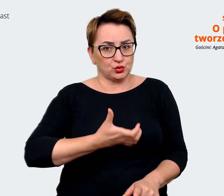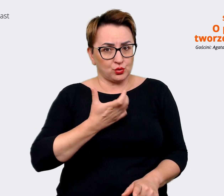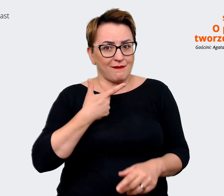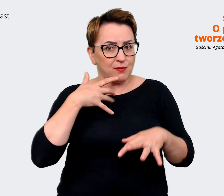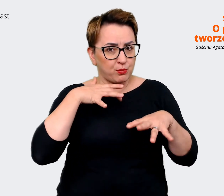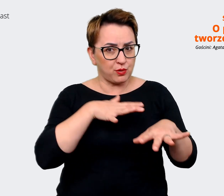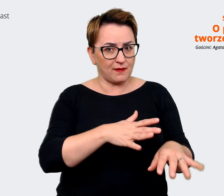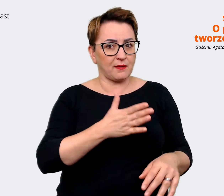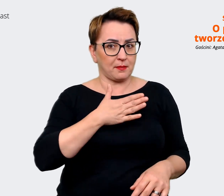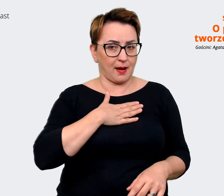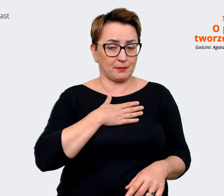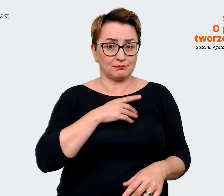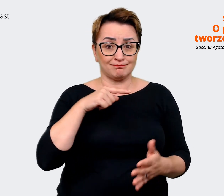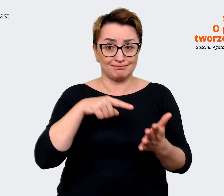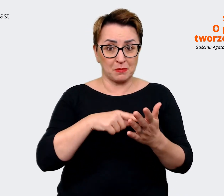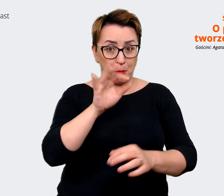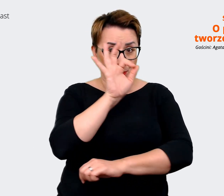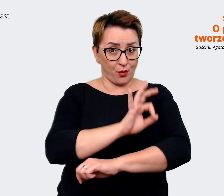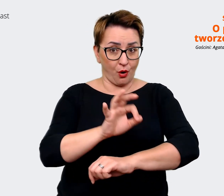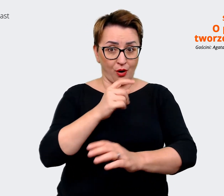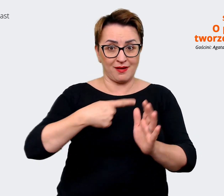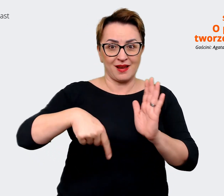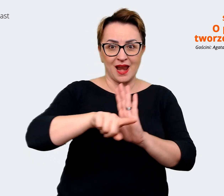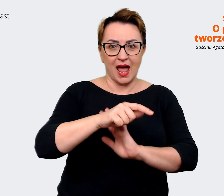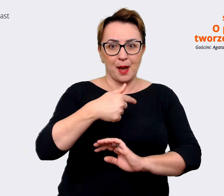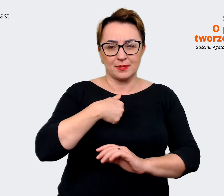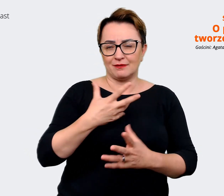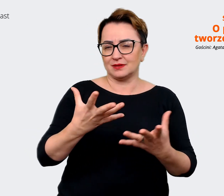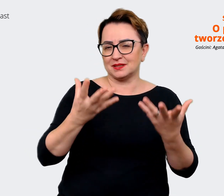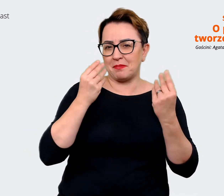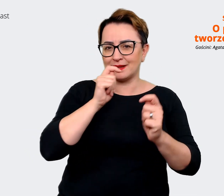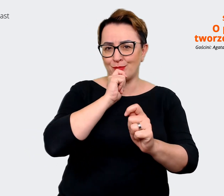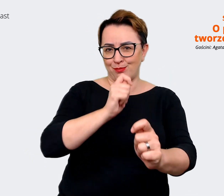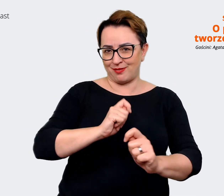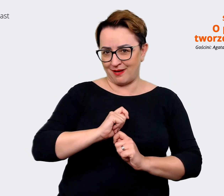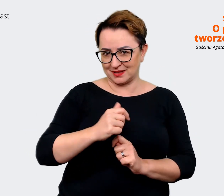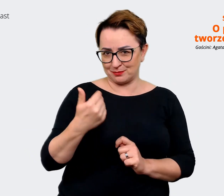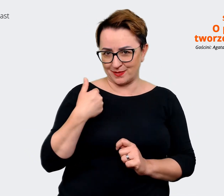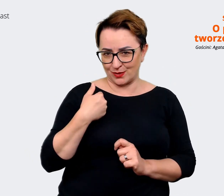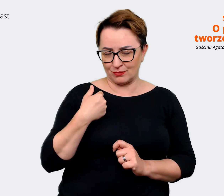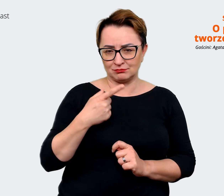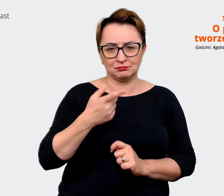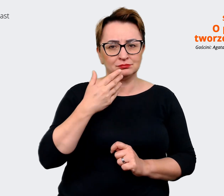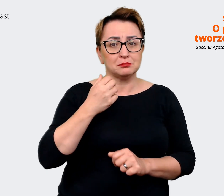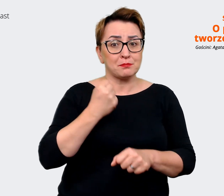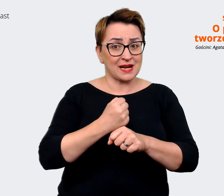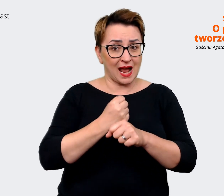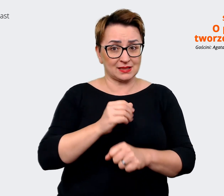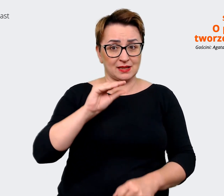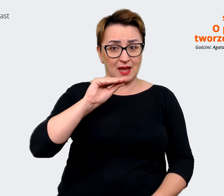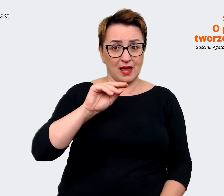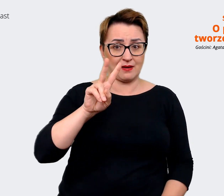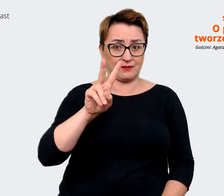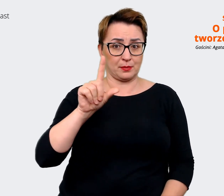mnie wspaniałym prezentem. Praca z EVP, w ogóle EVP jest takim moim zawodowym konikiem. Także